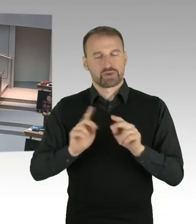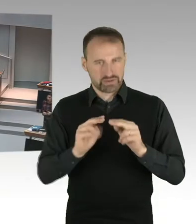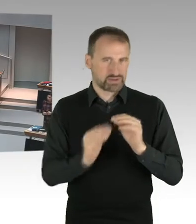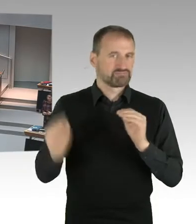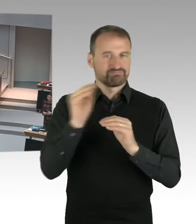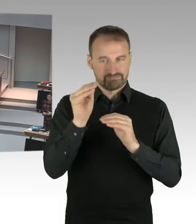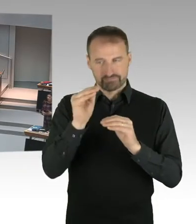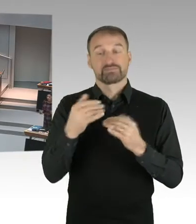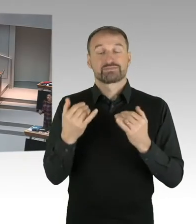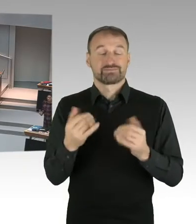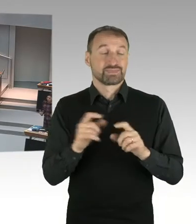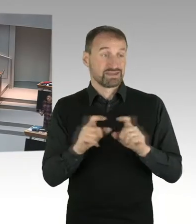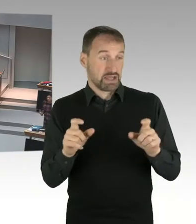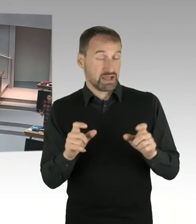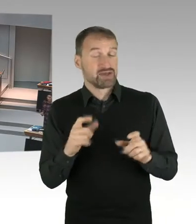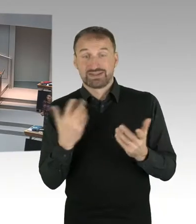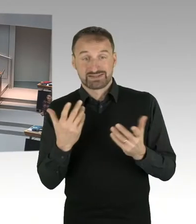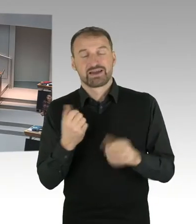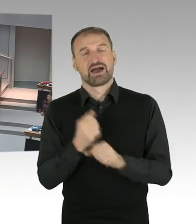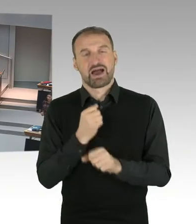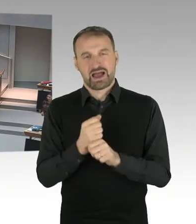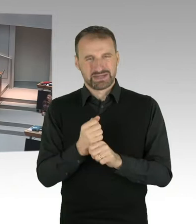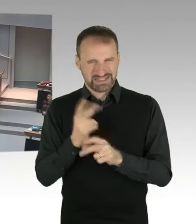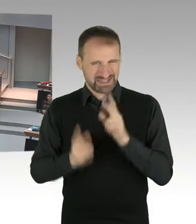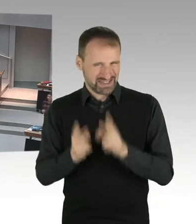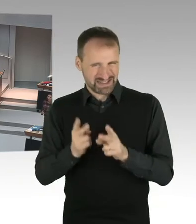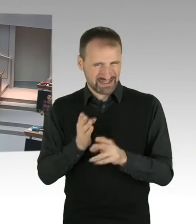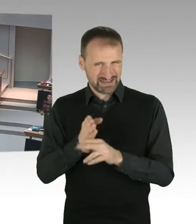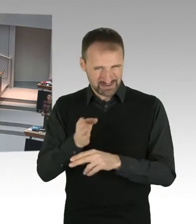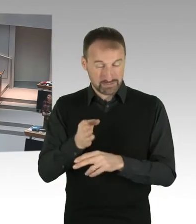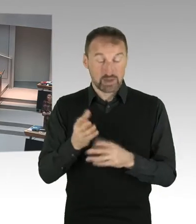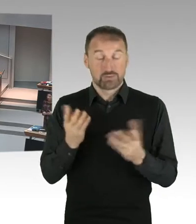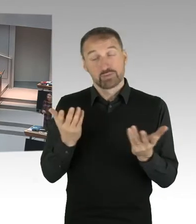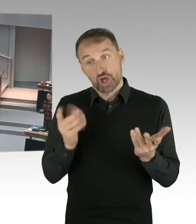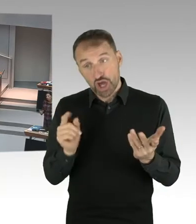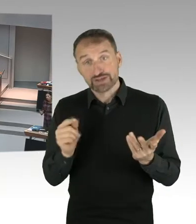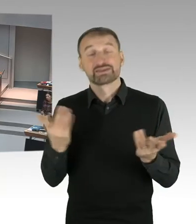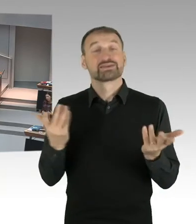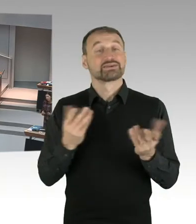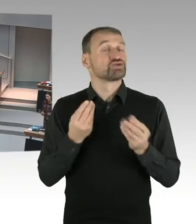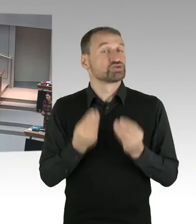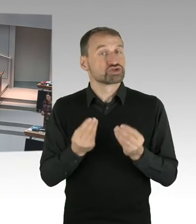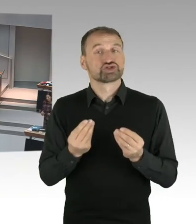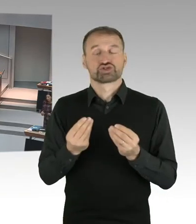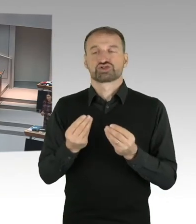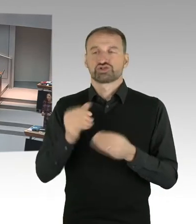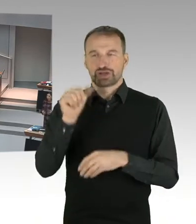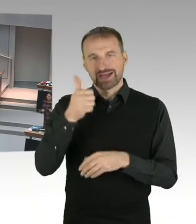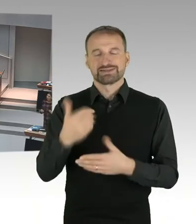die schriftliche Auslegung, anschaut. Und wir haben jetzt die Möglichkeit in Revision zu gehen. Und das werden wir uns auch vorbehalten.